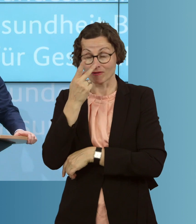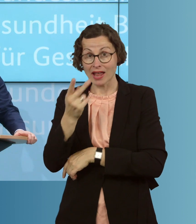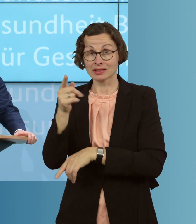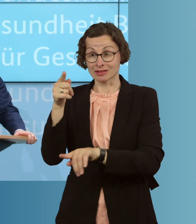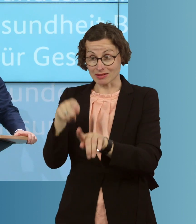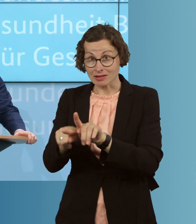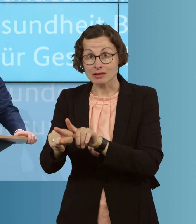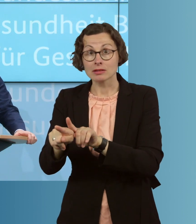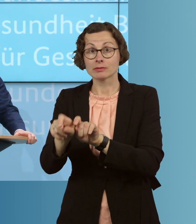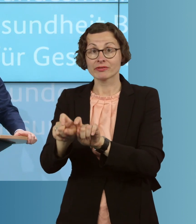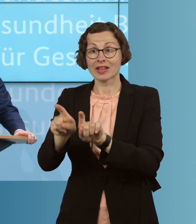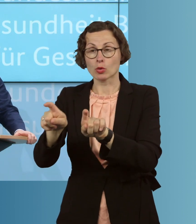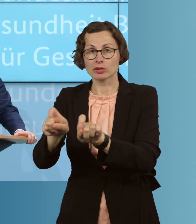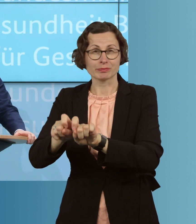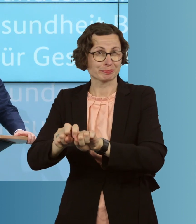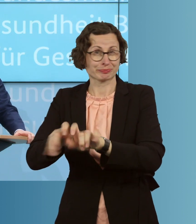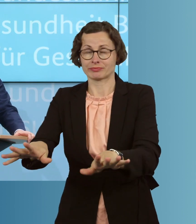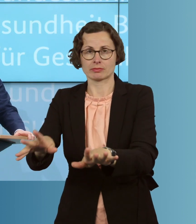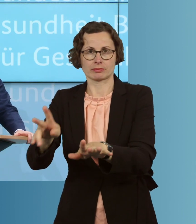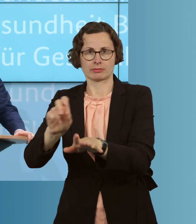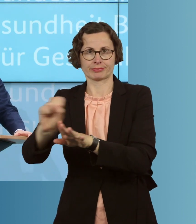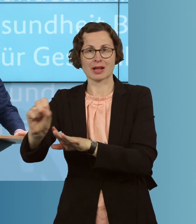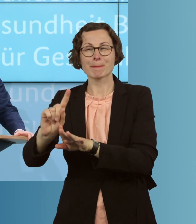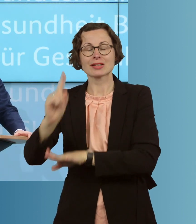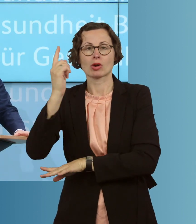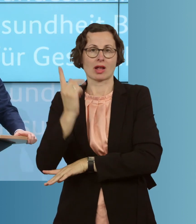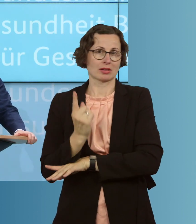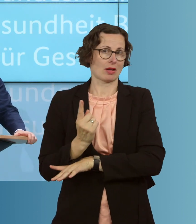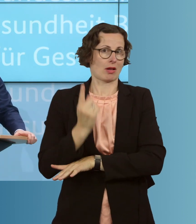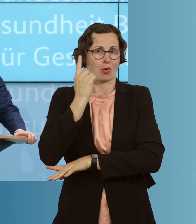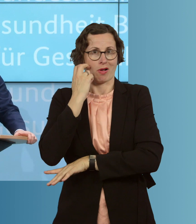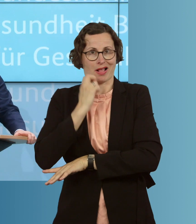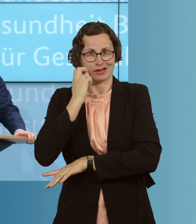dass insbesondere höchst betagte ältere Menschen und Mitbürger, diejenigen,